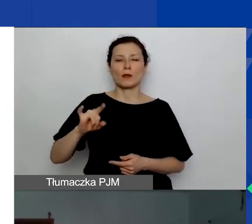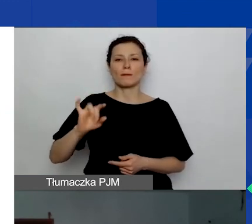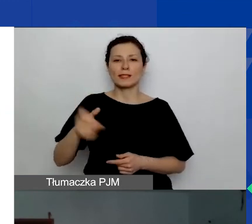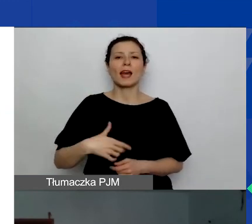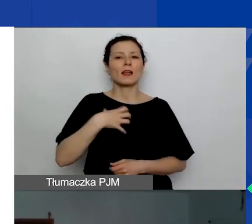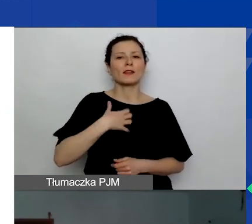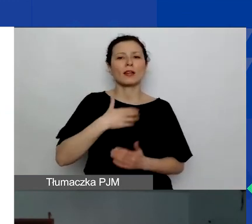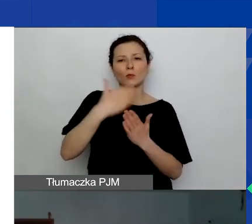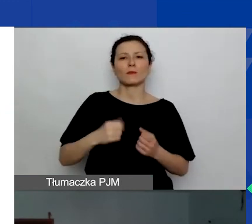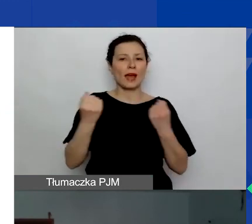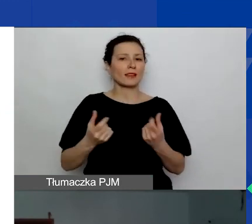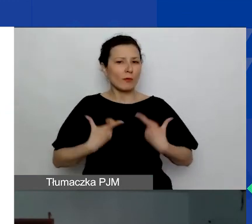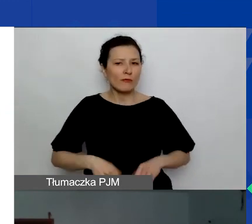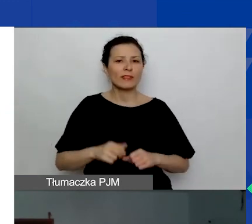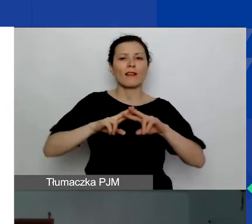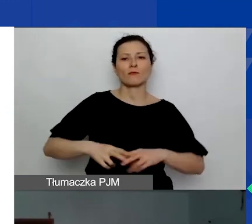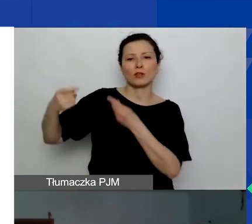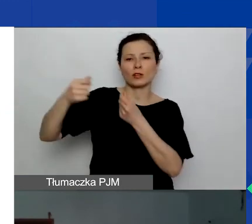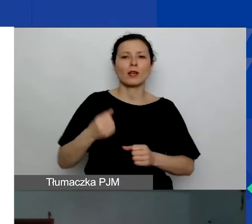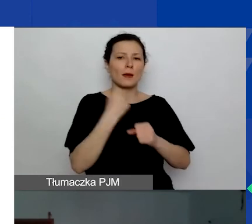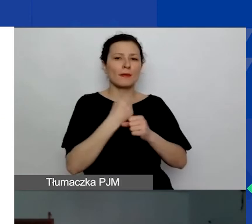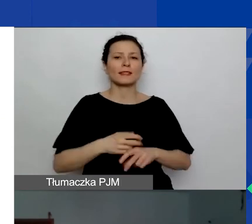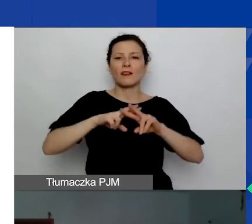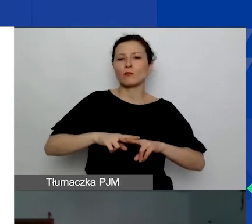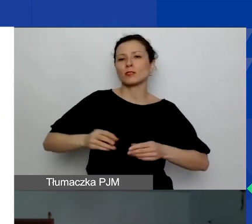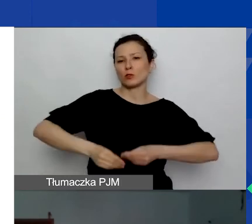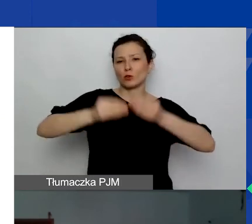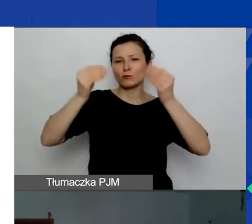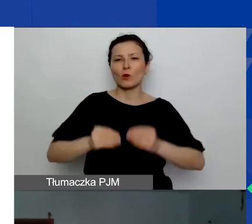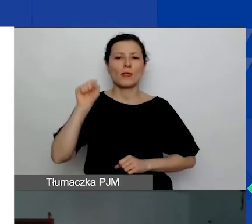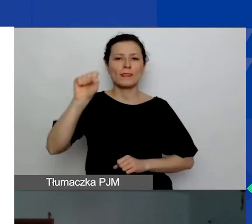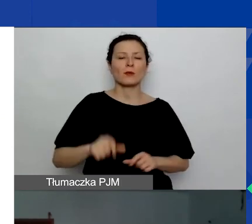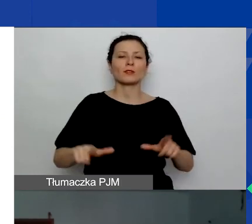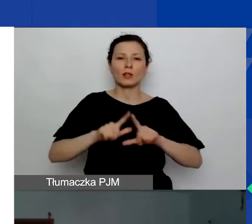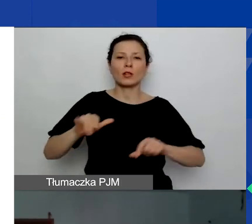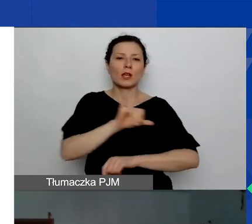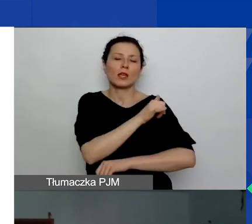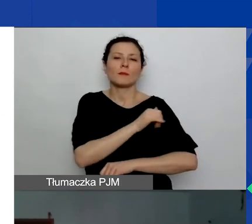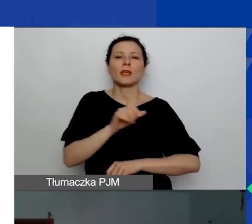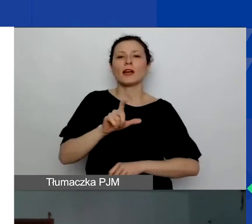Pracuje w Fundacji Rozwoju Demokracji Lokalnej im. Jerzego Regulskiego. Ewa Stokłuska